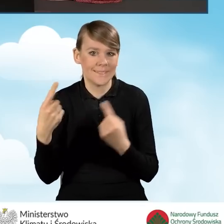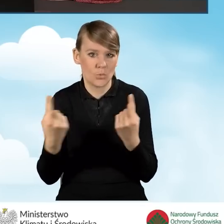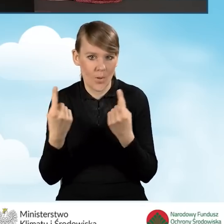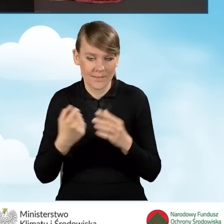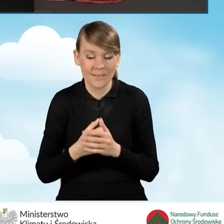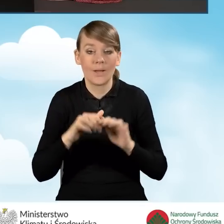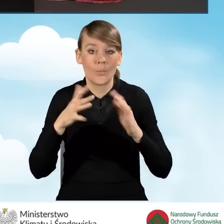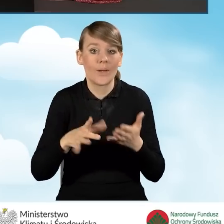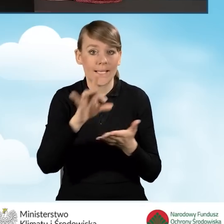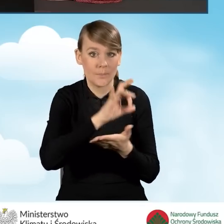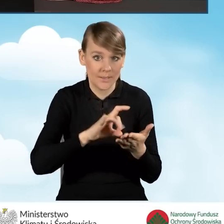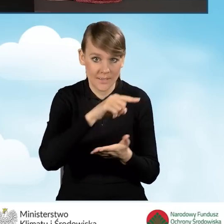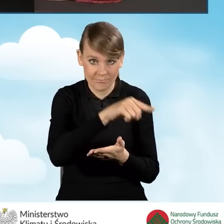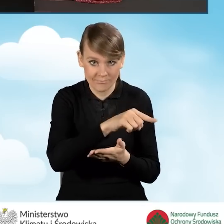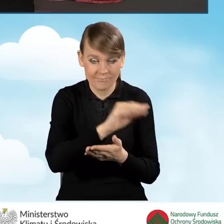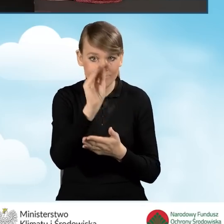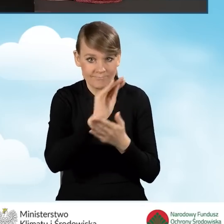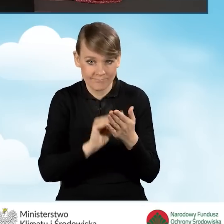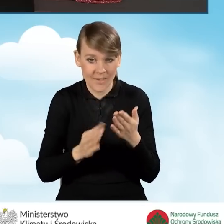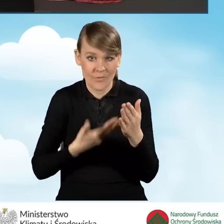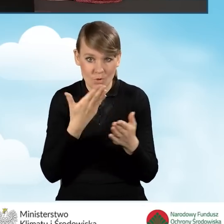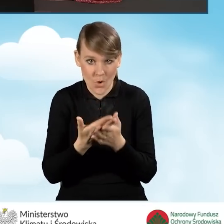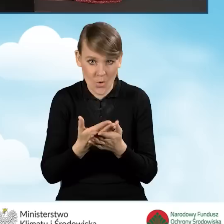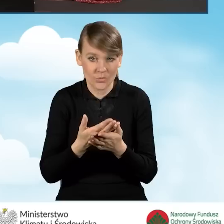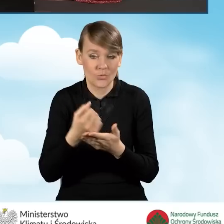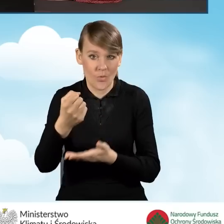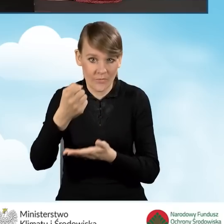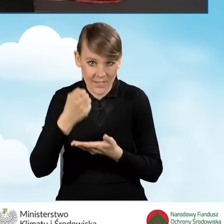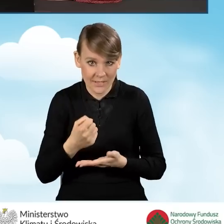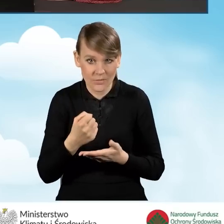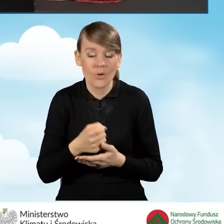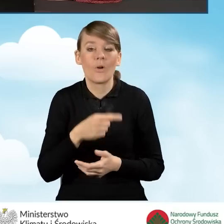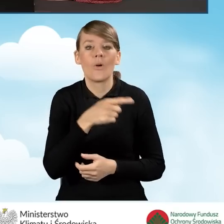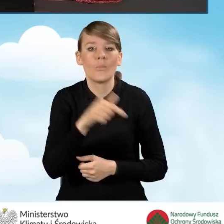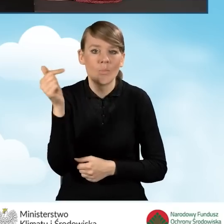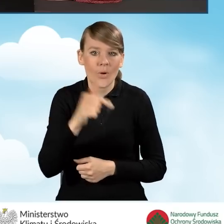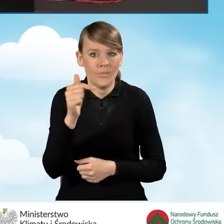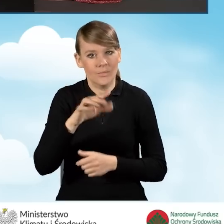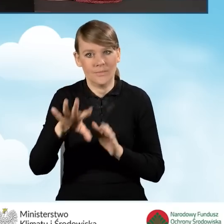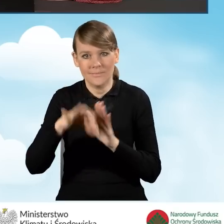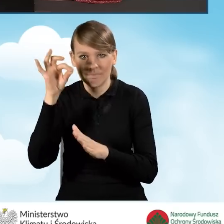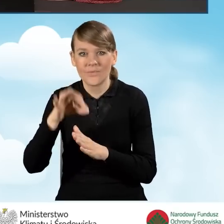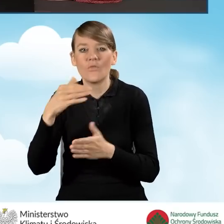A więc gmina, która wypełnia nam wniosek o dofinansowanie powinna wybrać województwo,